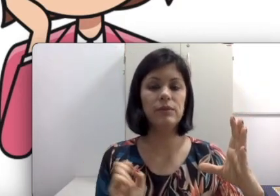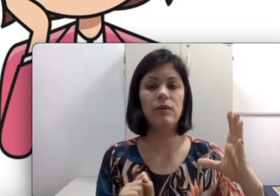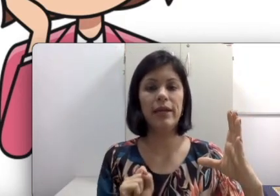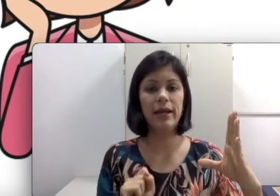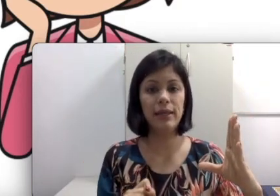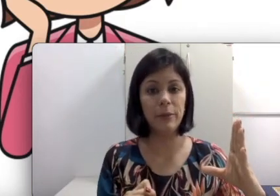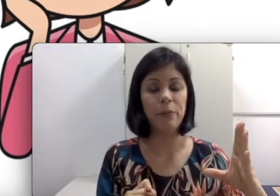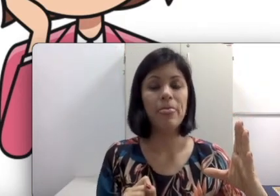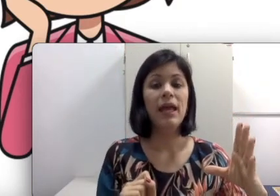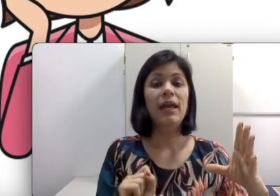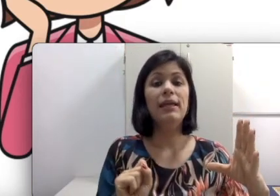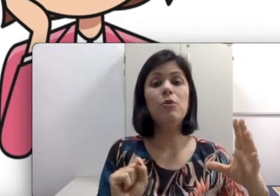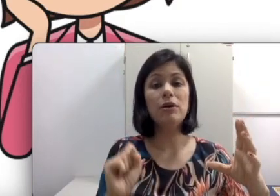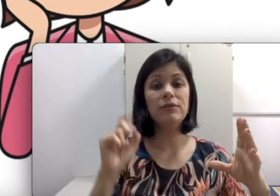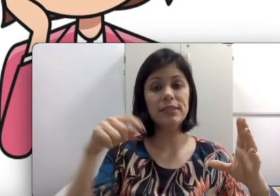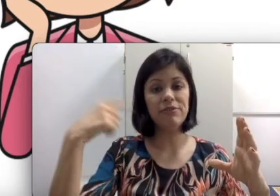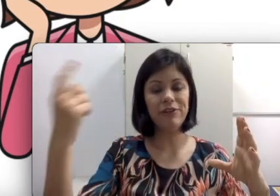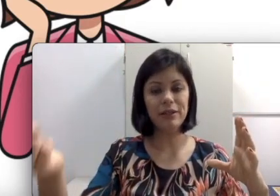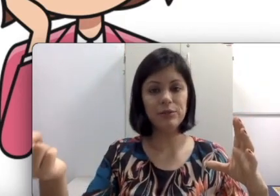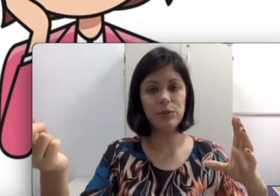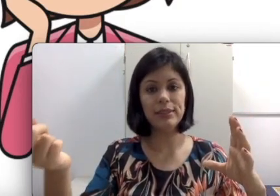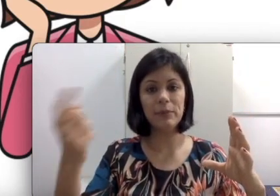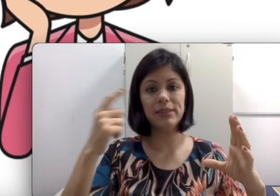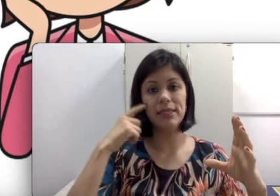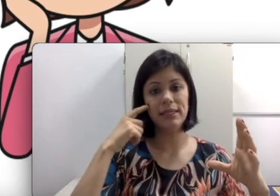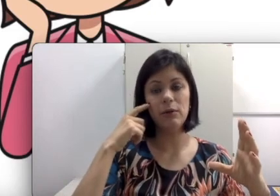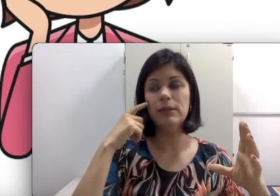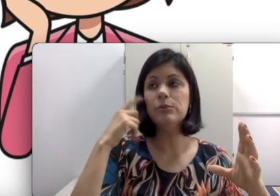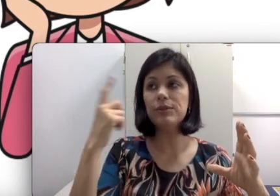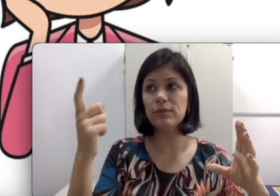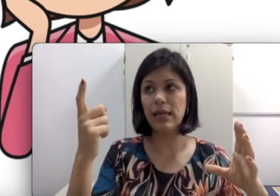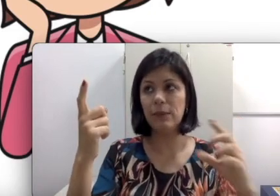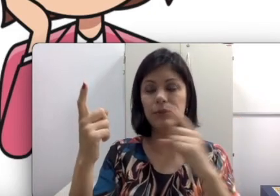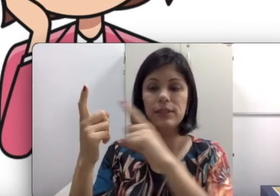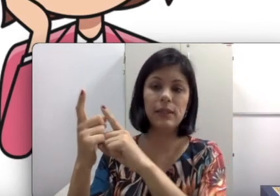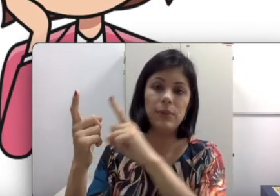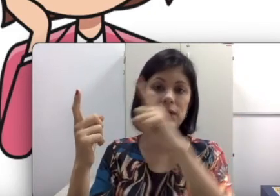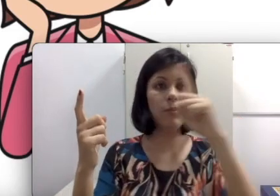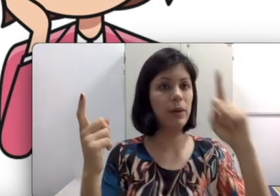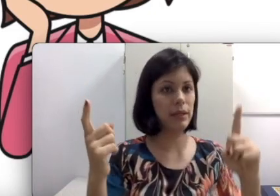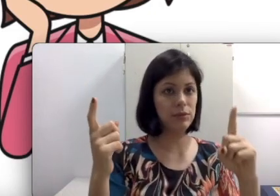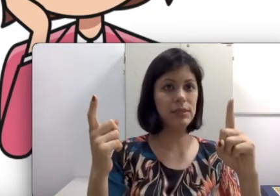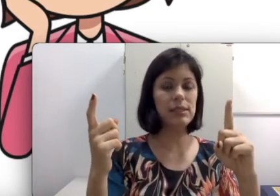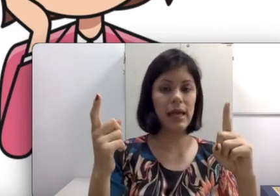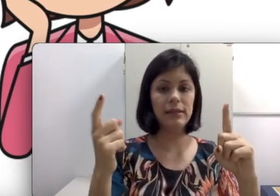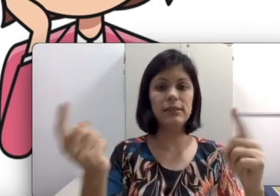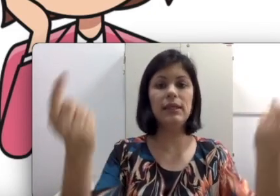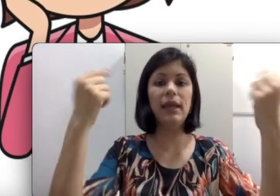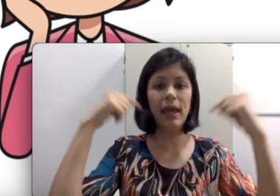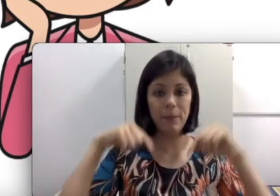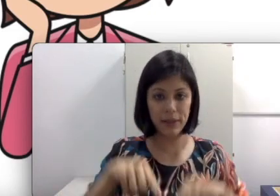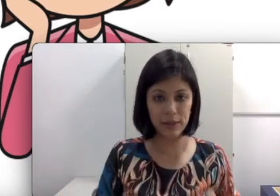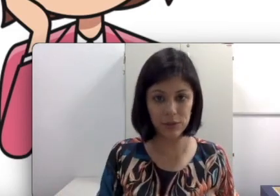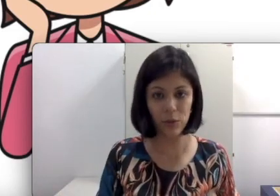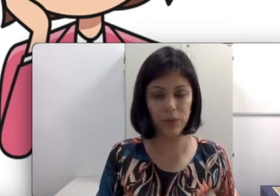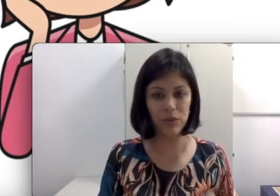nós vamos clicar aqui”. Enquanto você tá falando isso, ela precisaria estar olhando para seus lábios, depois acompanhando os slides e replicando no computador dela. Quando